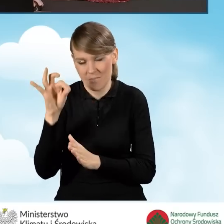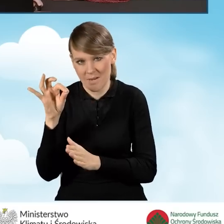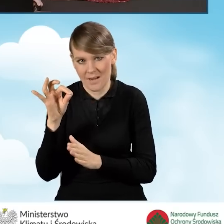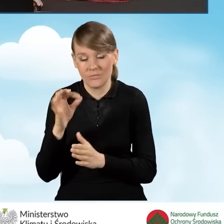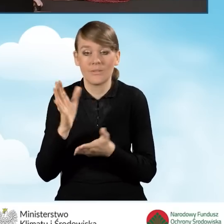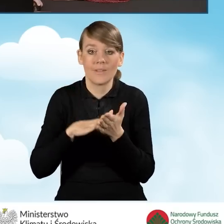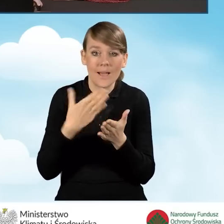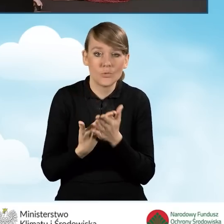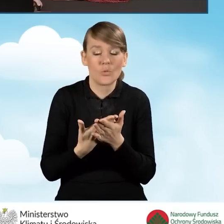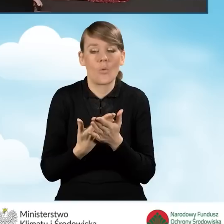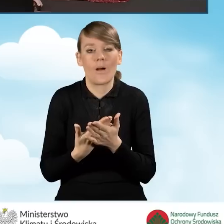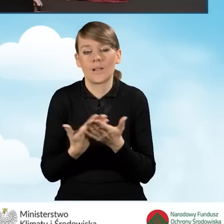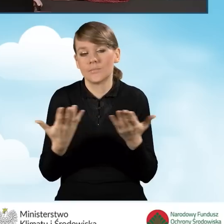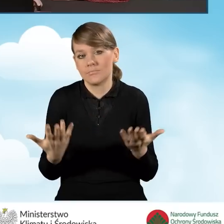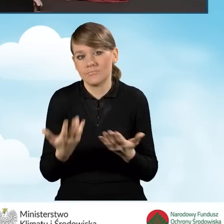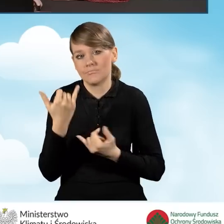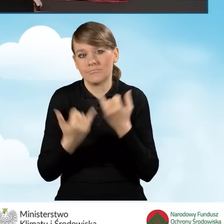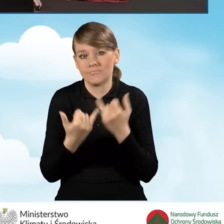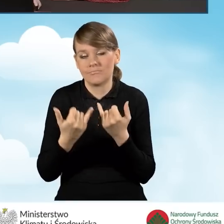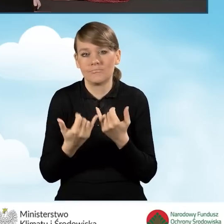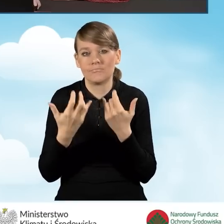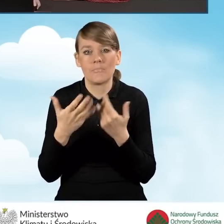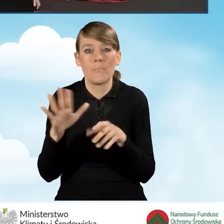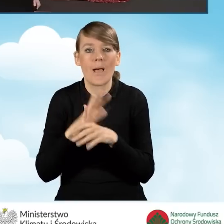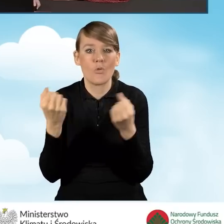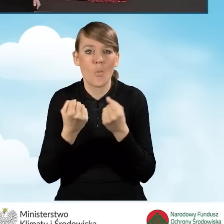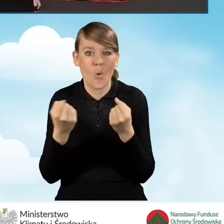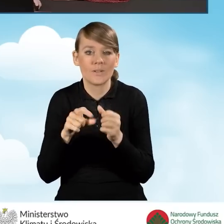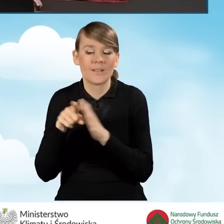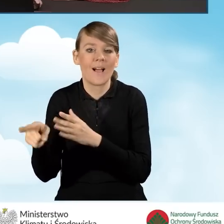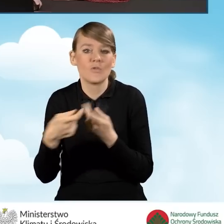jeżeli mówimy o pełnomocnictwo dla współwłaścicieli bądź współmałżonków.